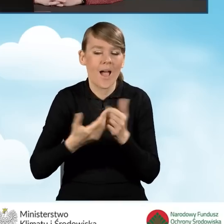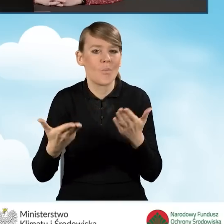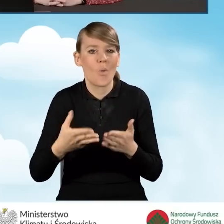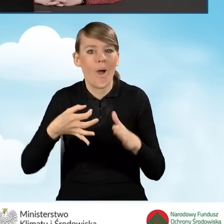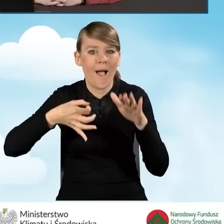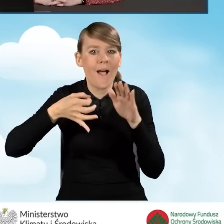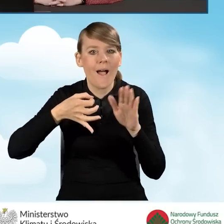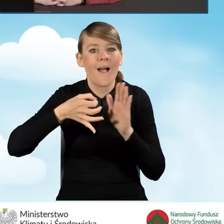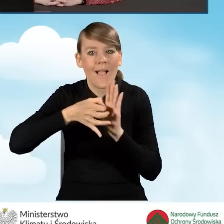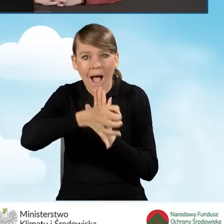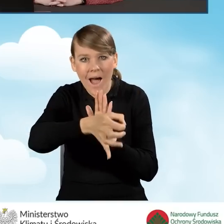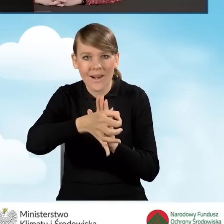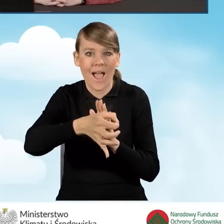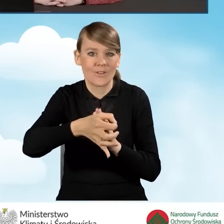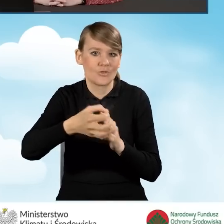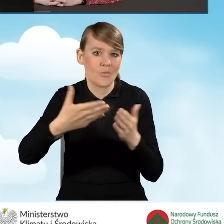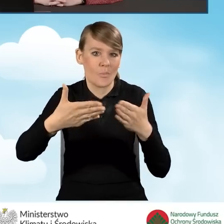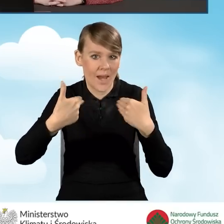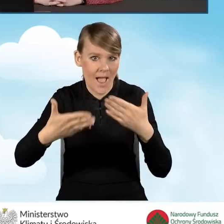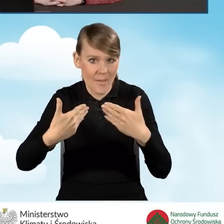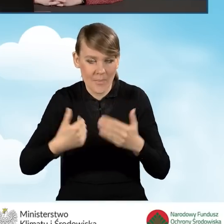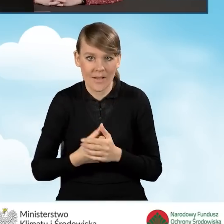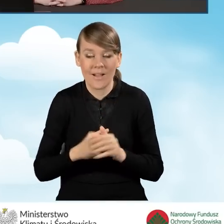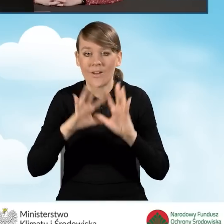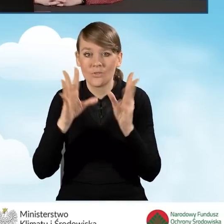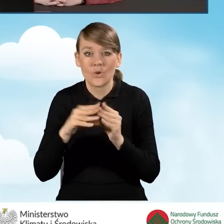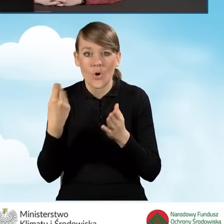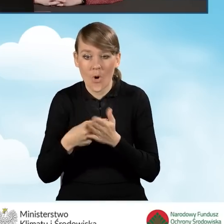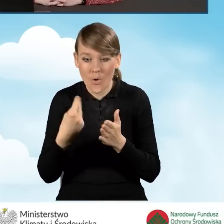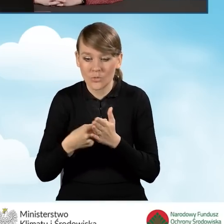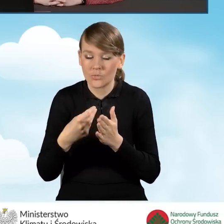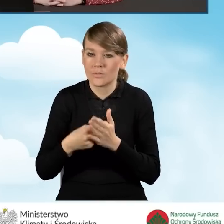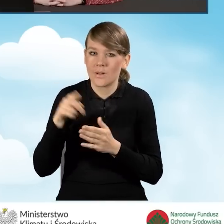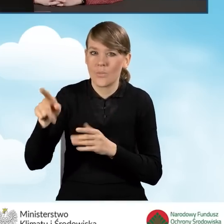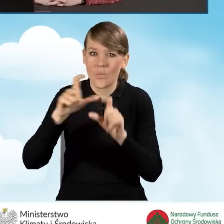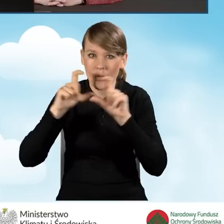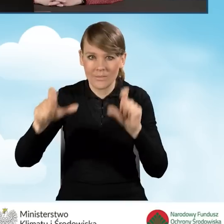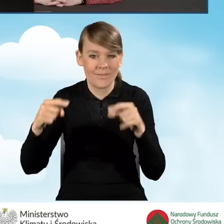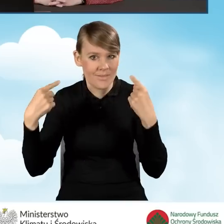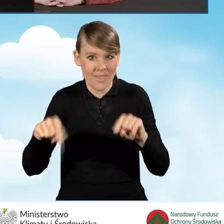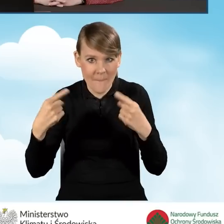Wszystkie koszty, które są ponoszone w budynku, lokalu mieszkalnym, który natomiast nie został oddany do użytku,